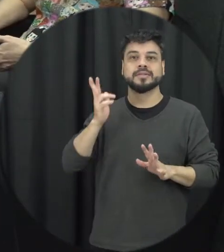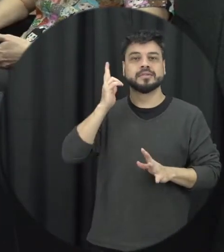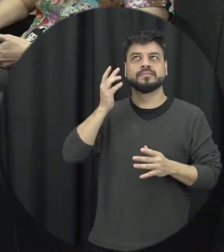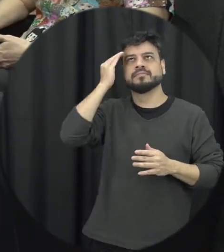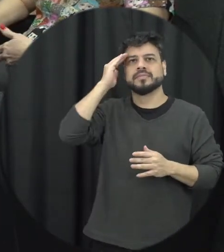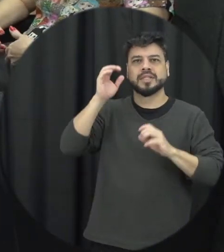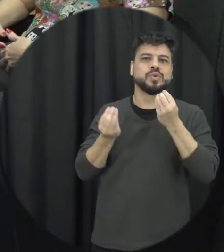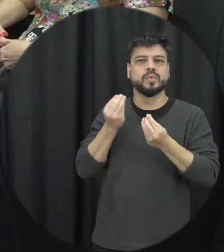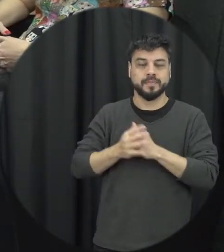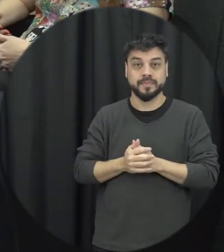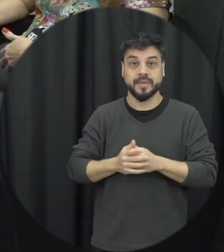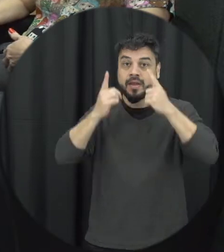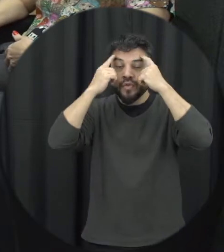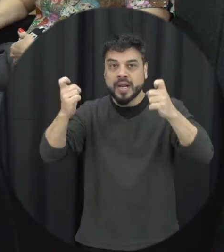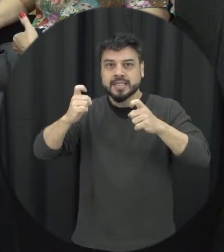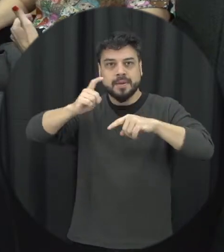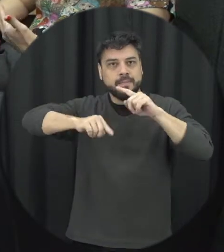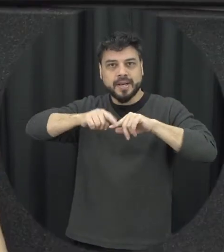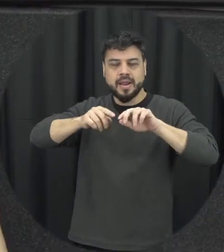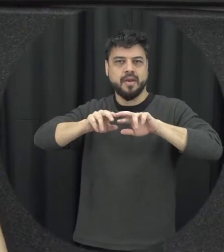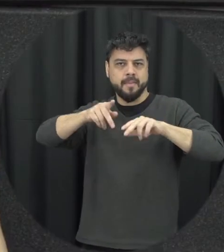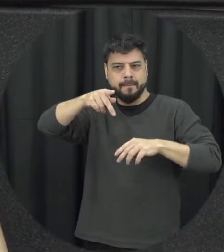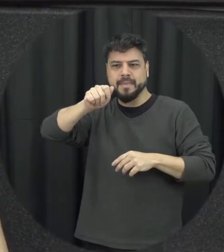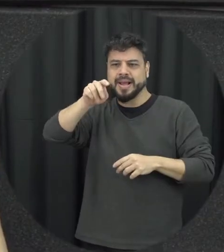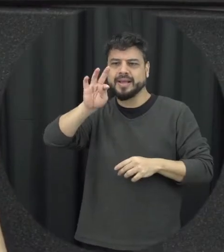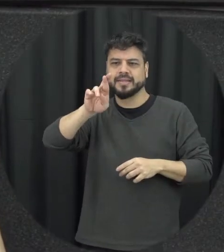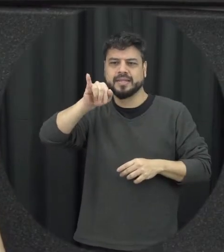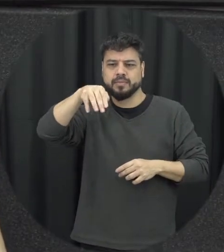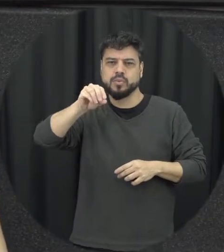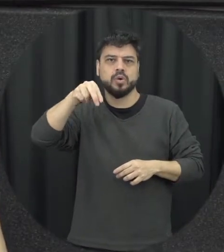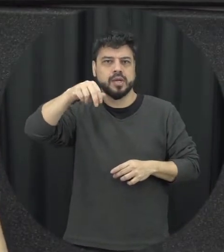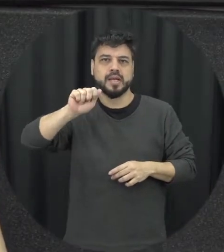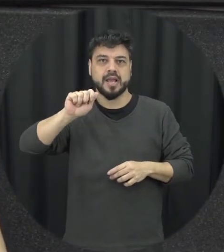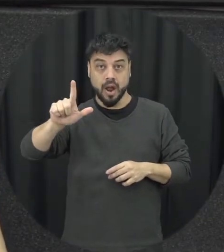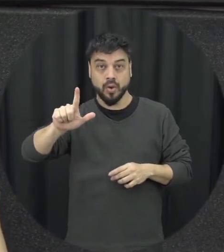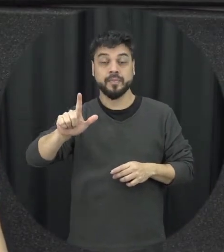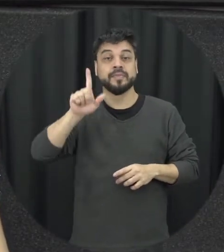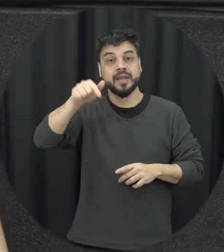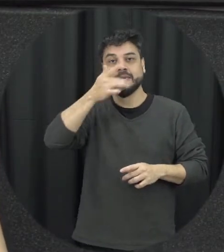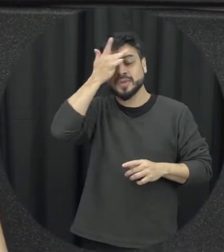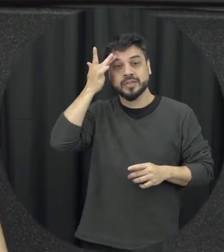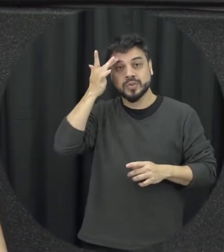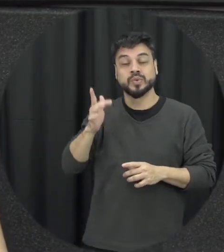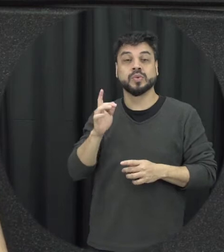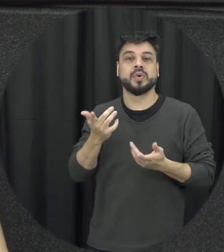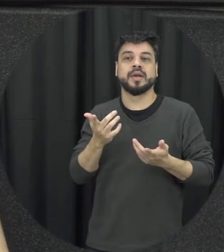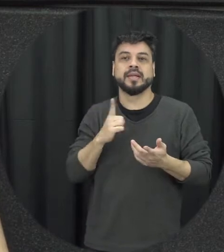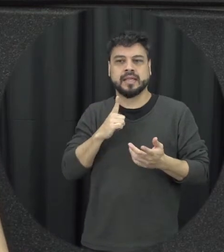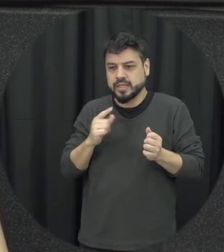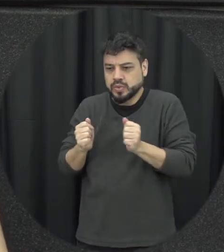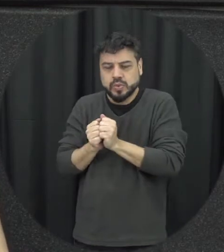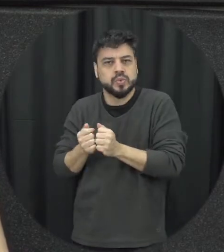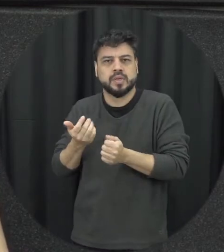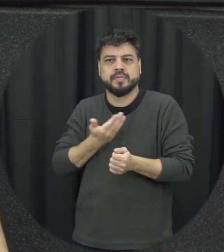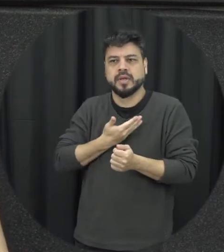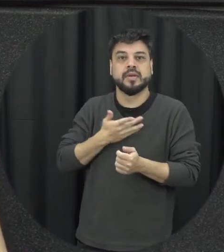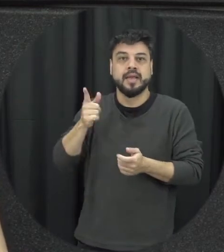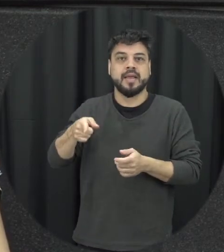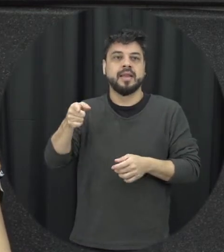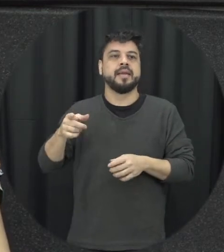patrimonial é quando o parceiro ou a parceira os companheiros de alguma forma destrói as coisas